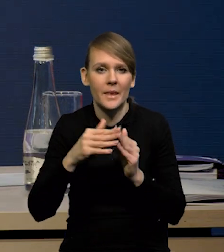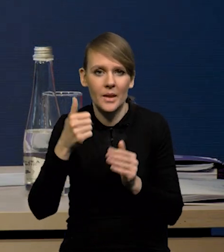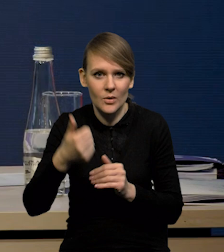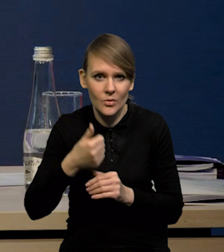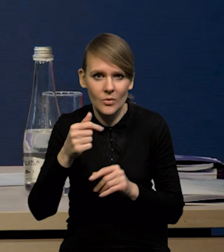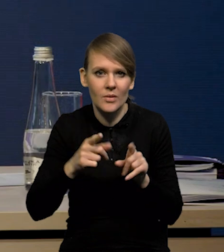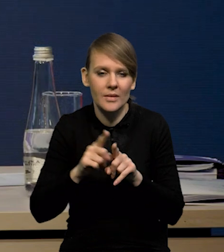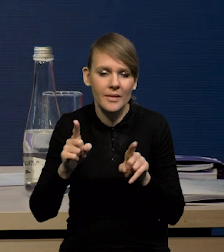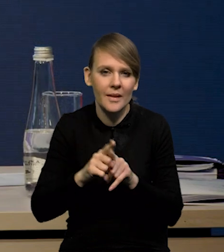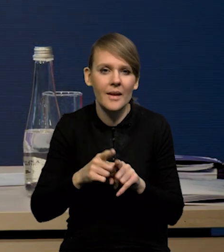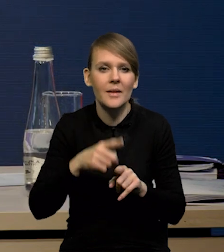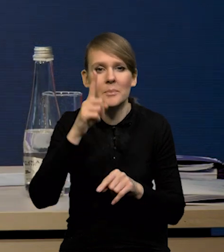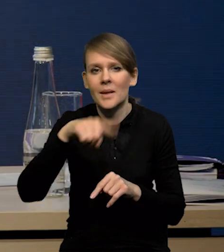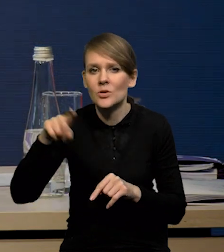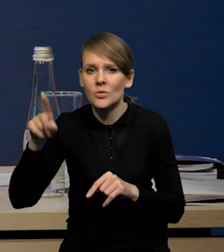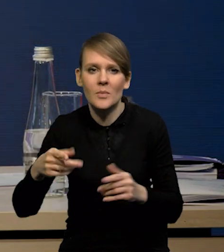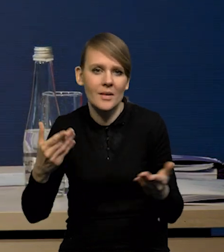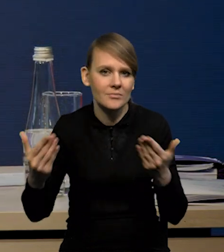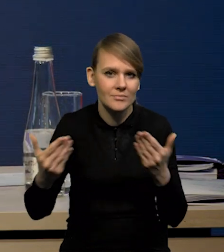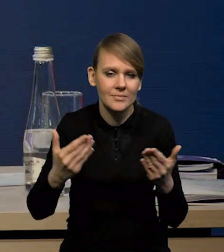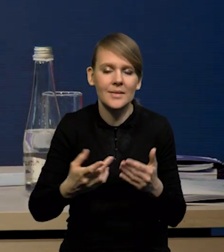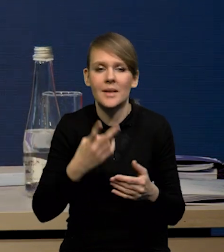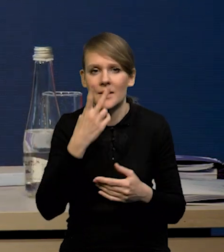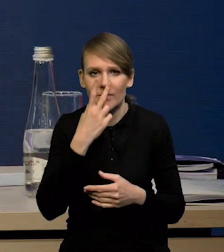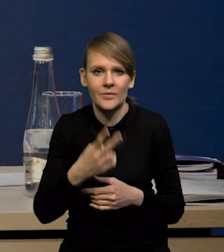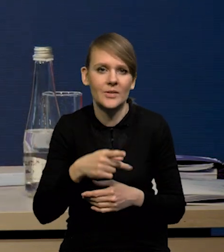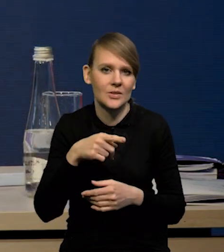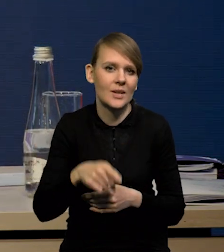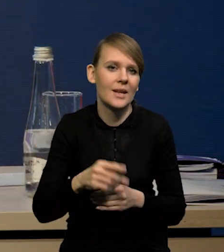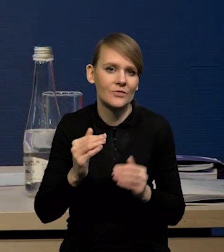ale również w ujęciu miesiąc do miesiąca izolowanym, że te wzrosty są coraz mniejsze.